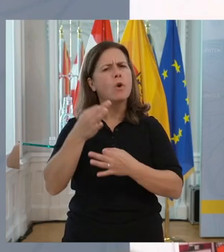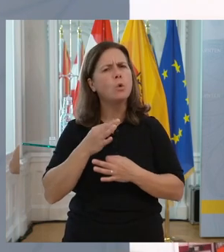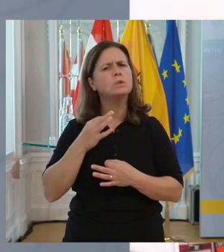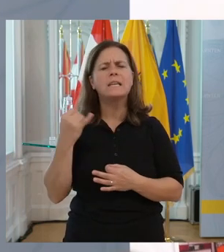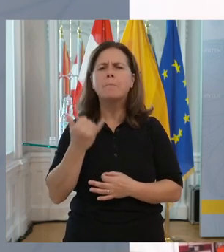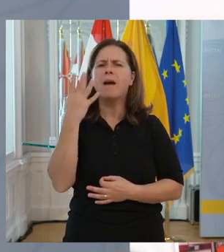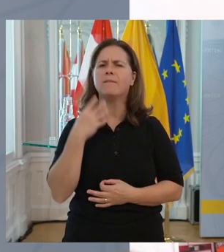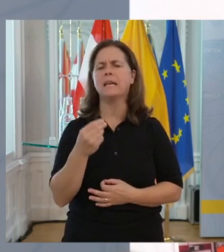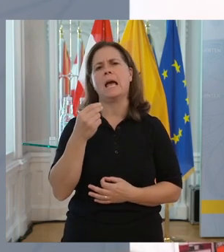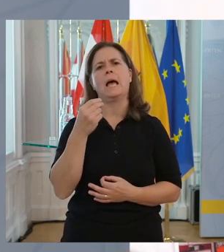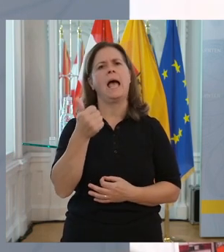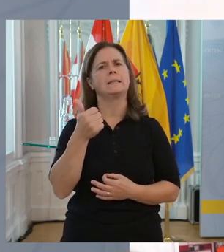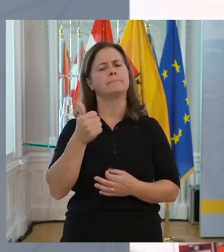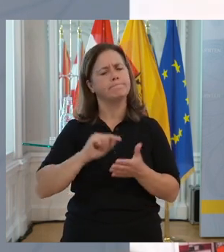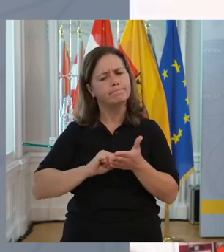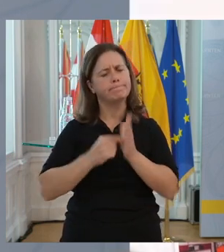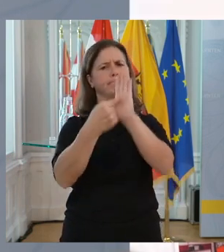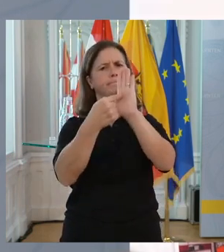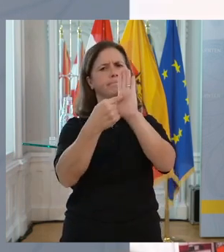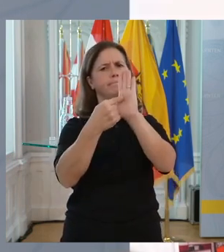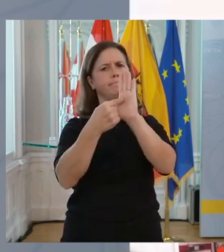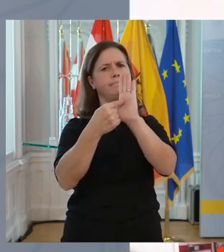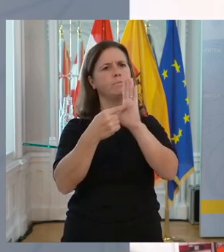weil sie ist für uns auch immer wieder ein Parameter.